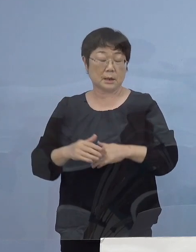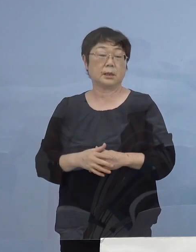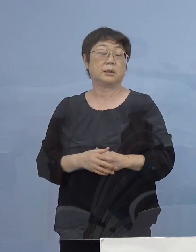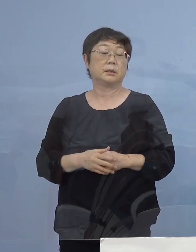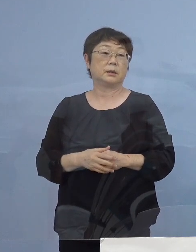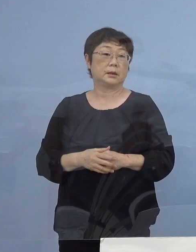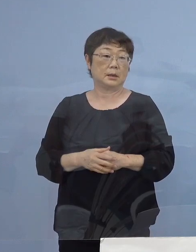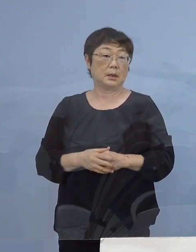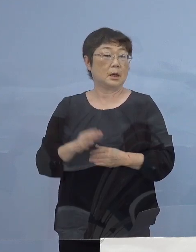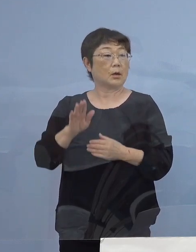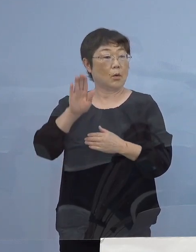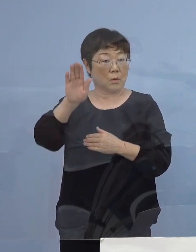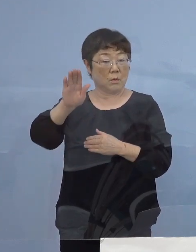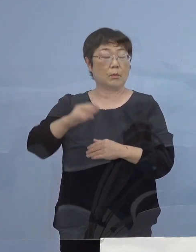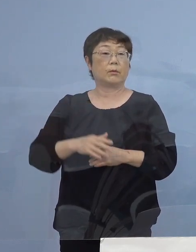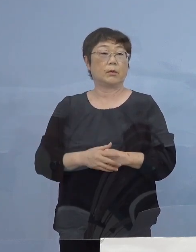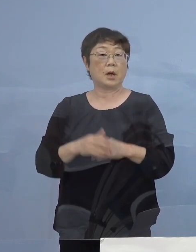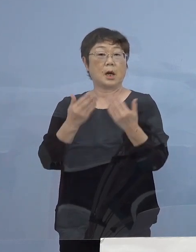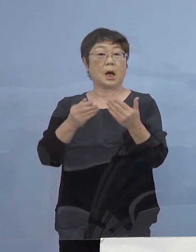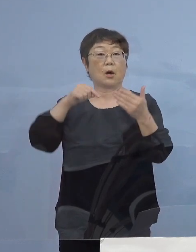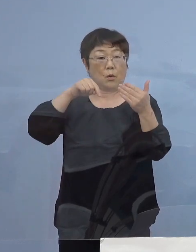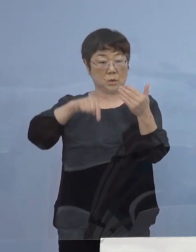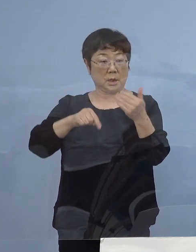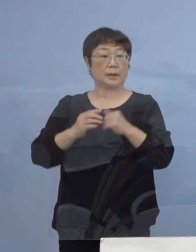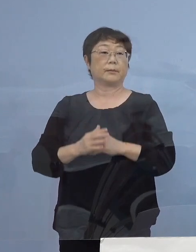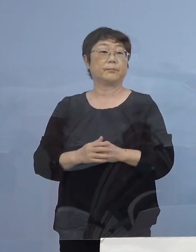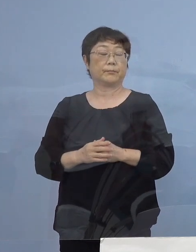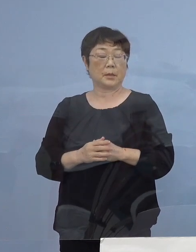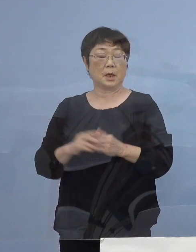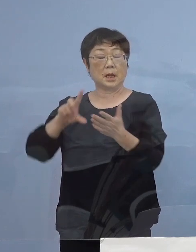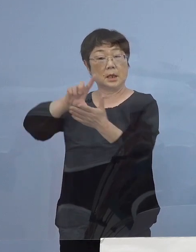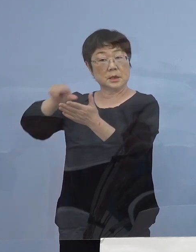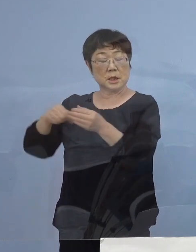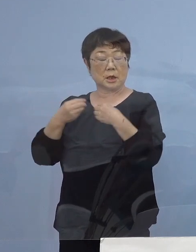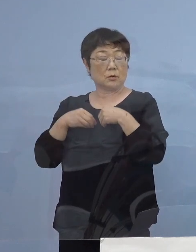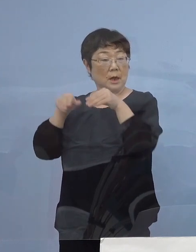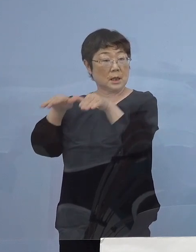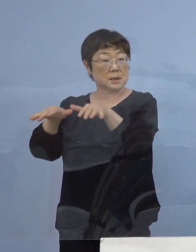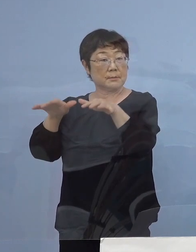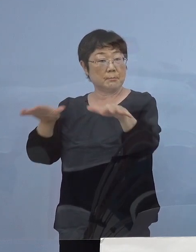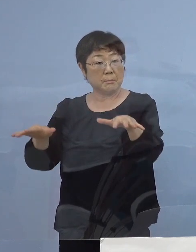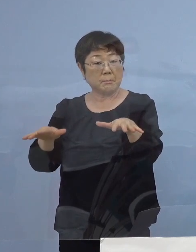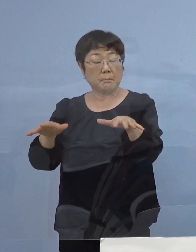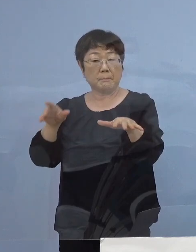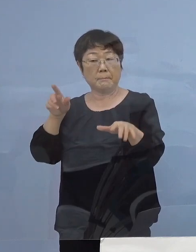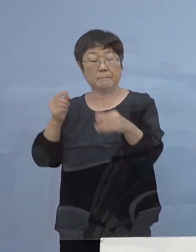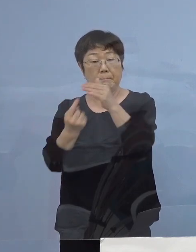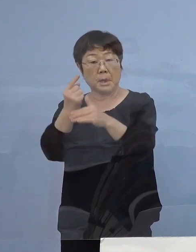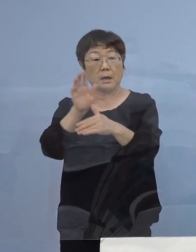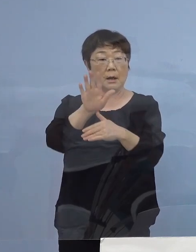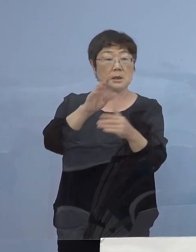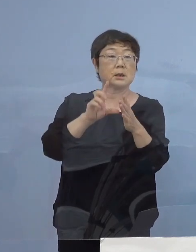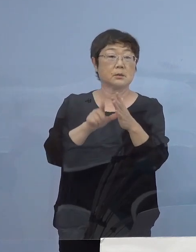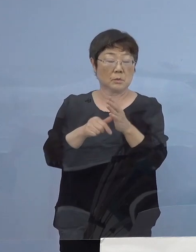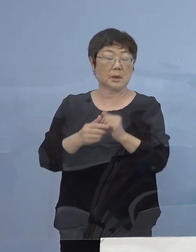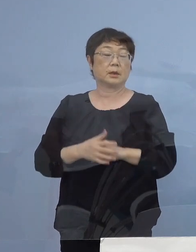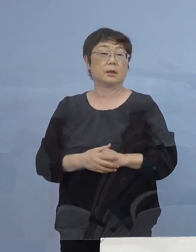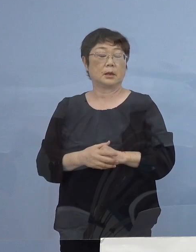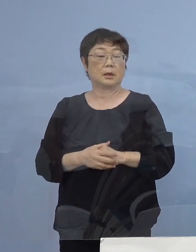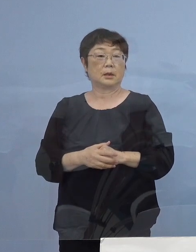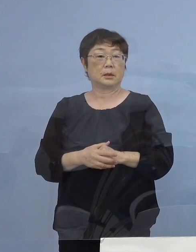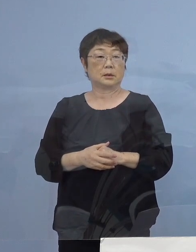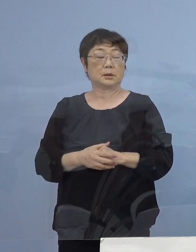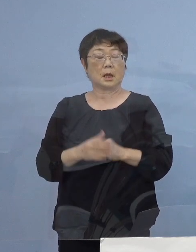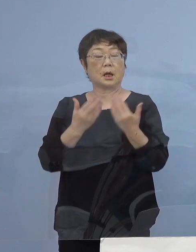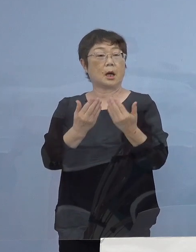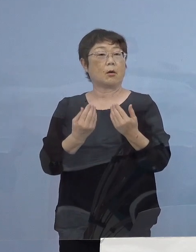今後に おきましても学校内あるいは地域で 感染拡大が もし見られた場合には分散登校を実施する